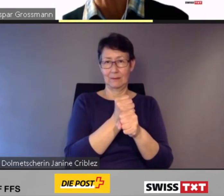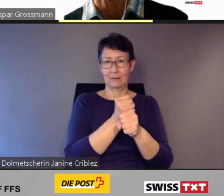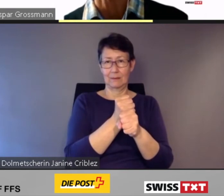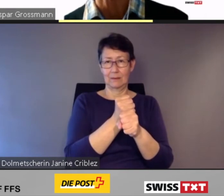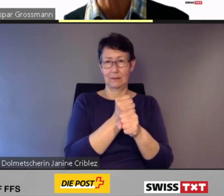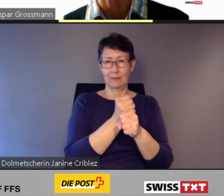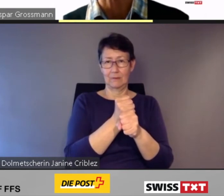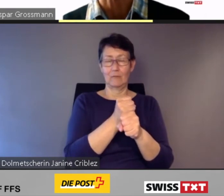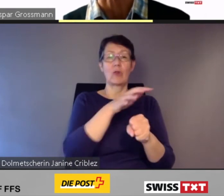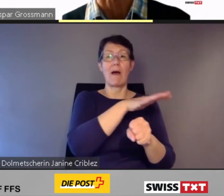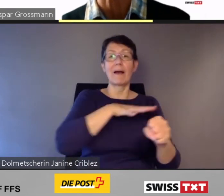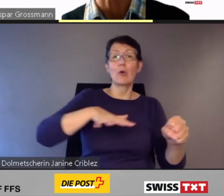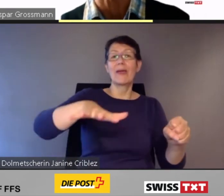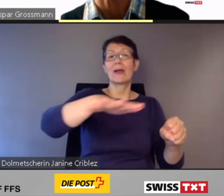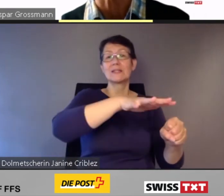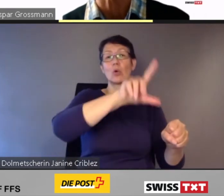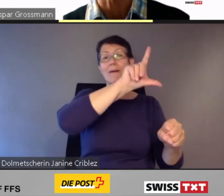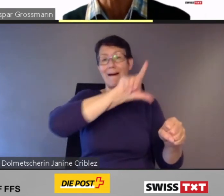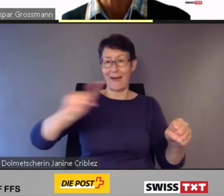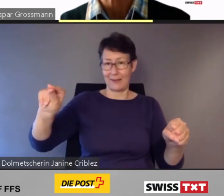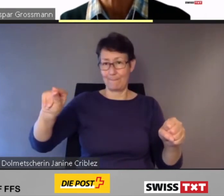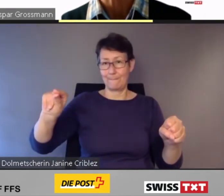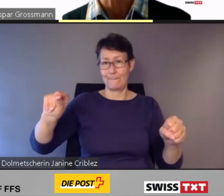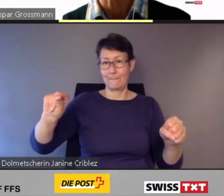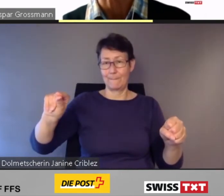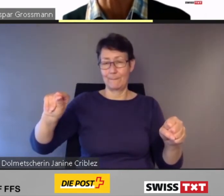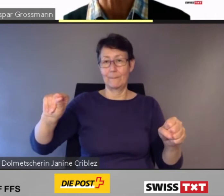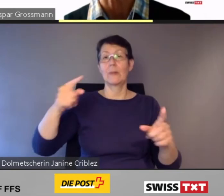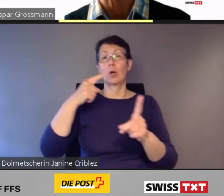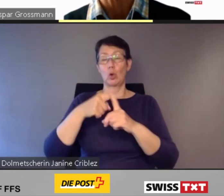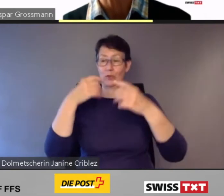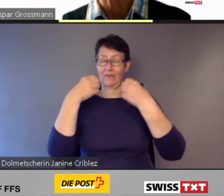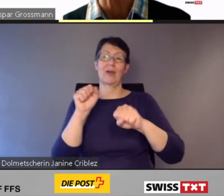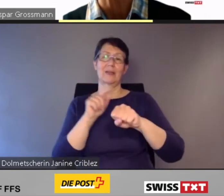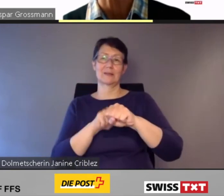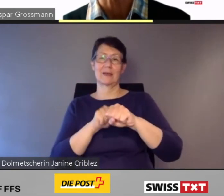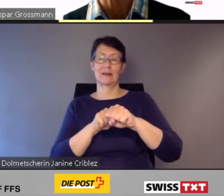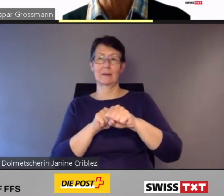und in der Freizeit in die Berge zum Wandern zu befördern.